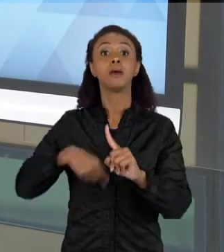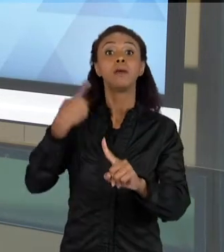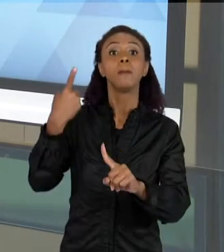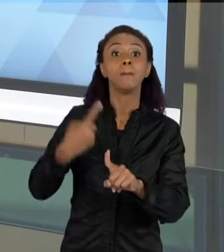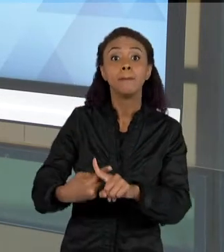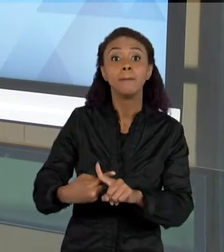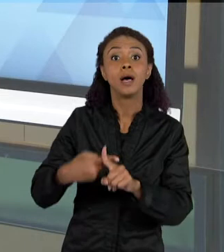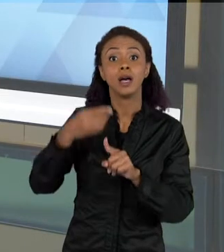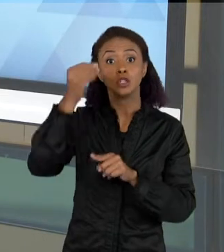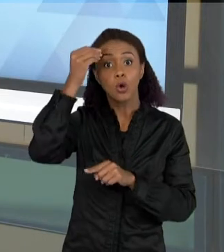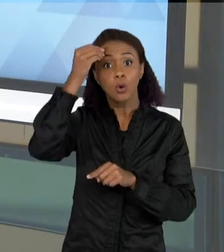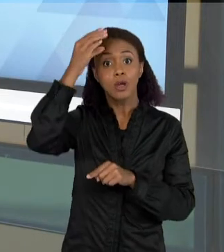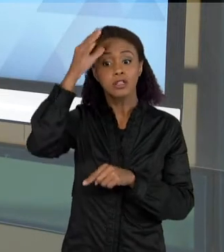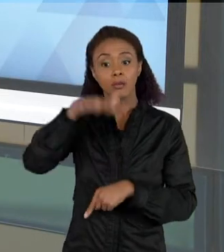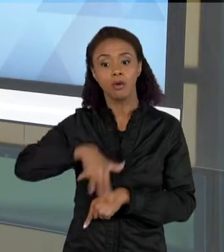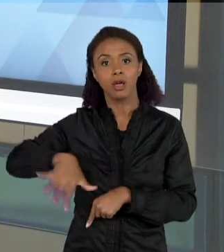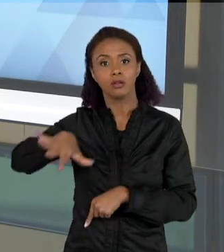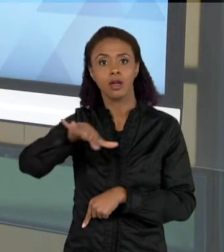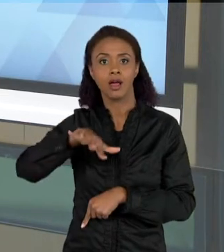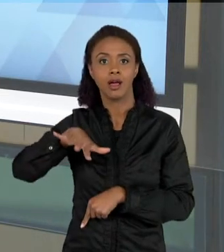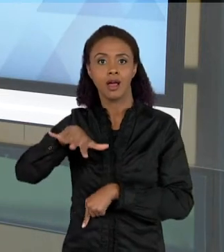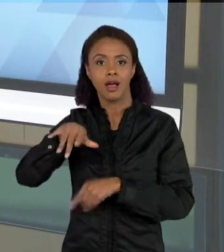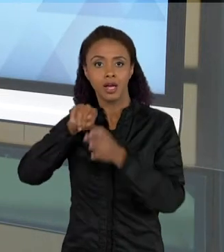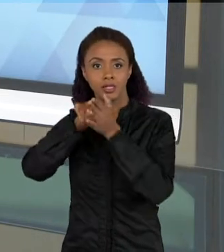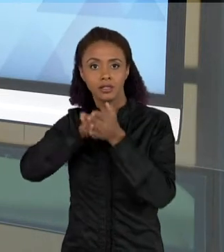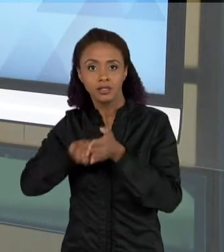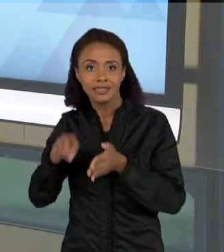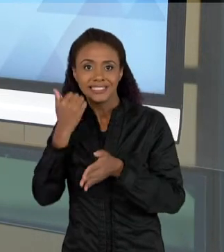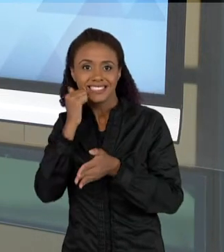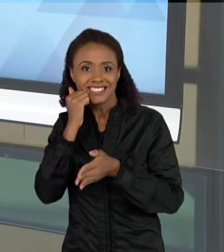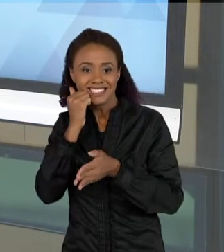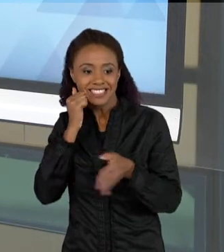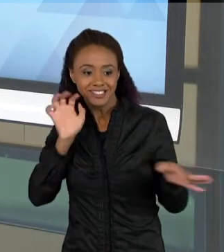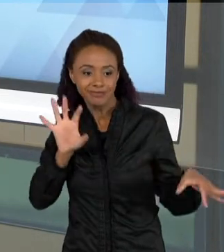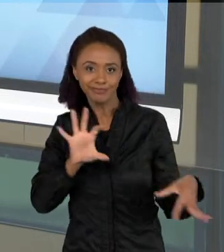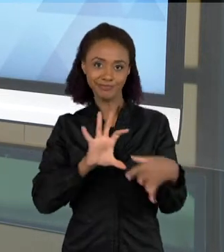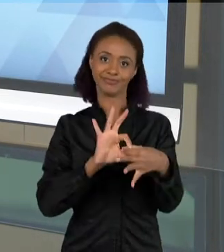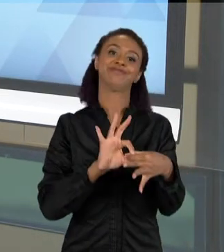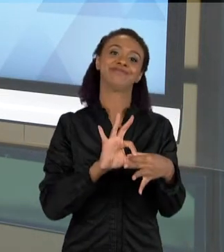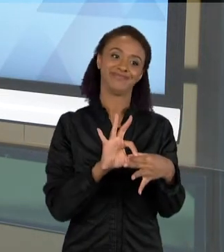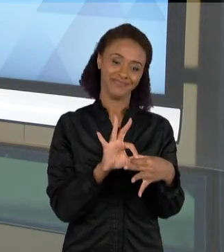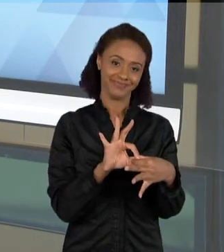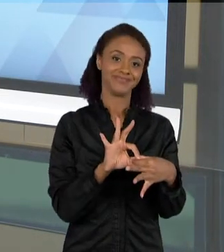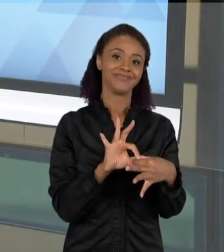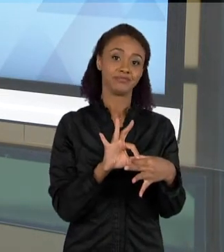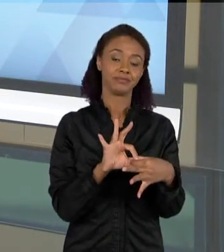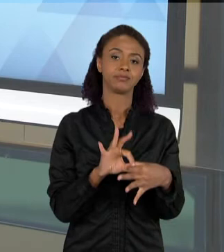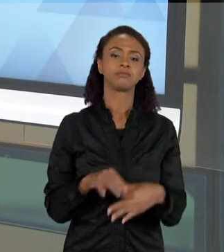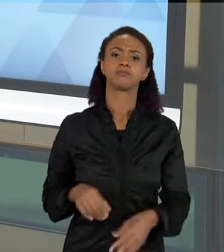QUE ELAS APRENDAM. AQUI É UMA... É UM TEXTO DE JORNAL QUE NÓS ADAPTAMOS,